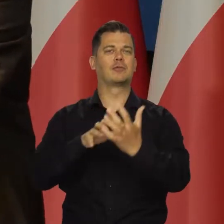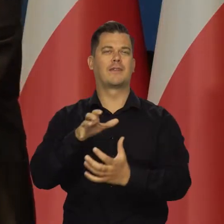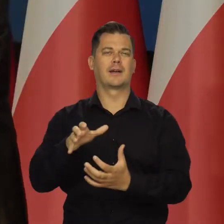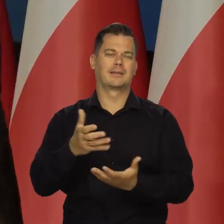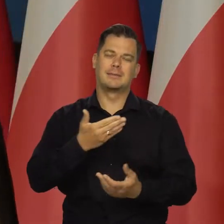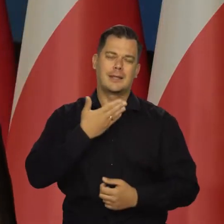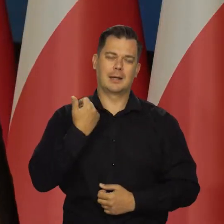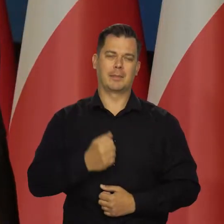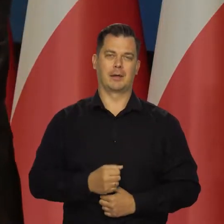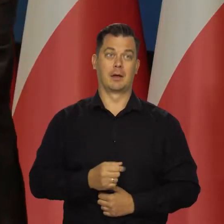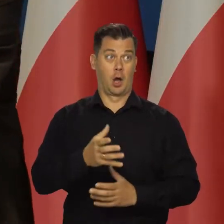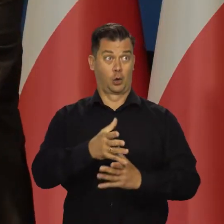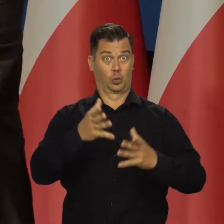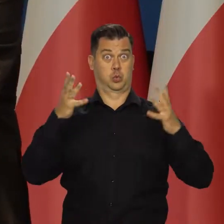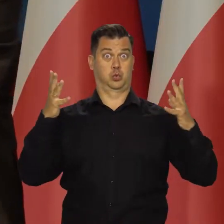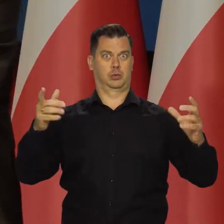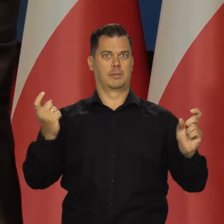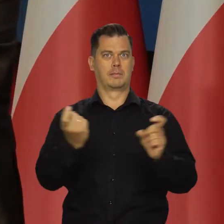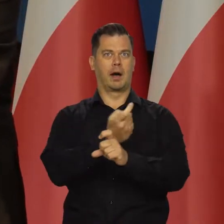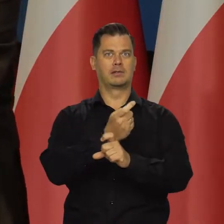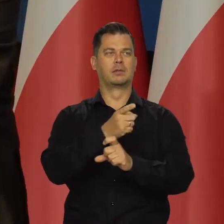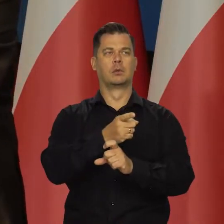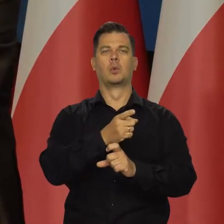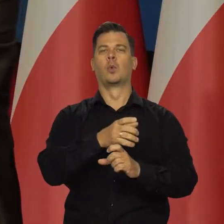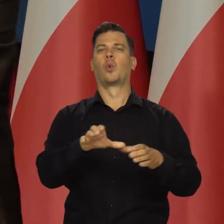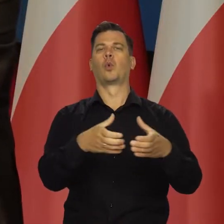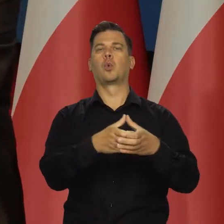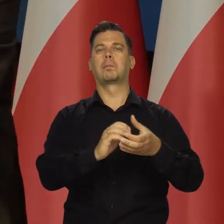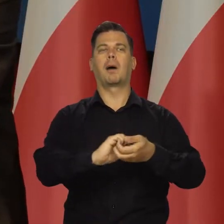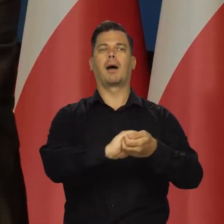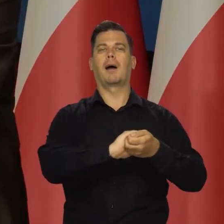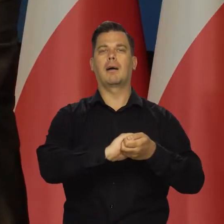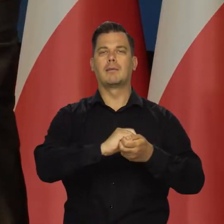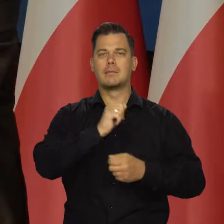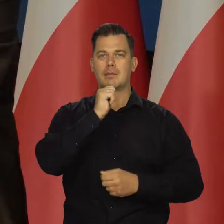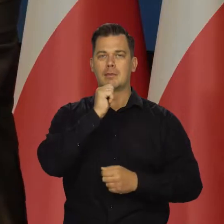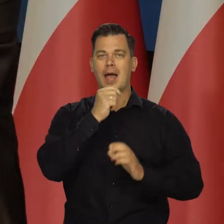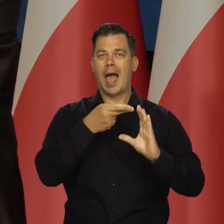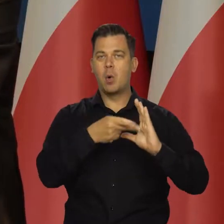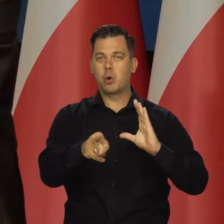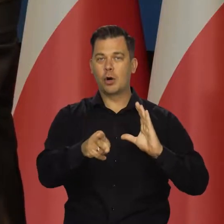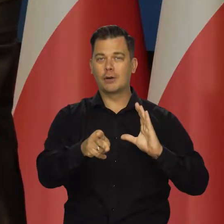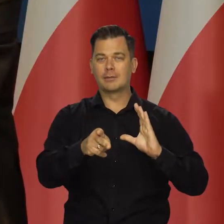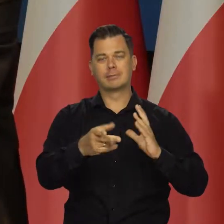ale w tych wielkich krajach czy grupach państw w strefie euro to ma wpływ.